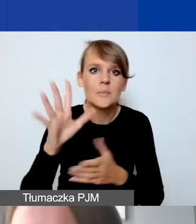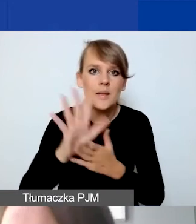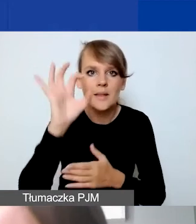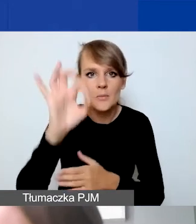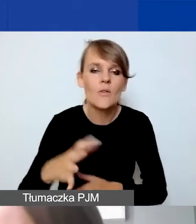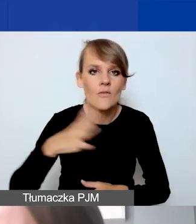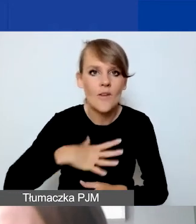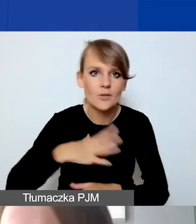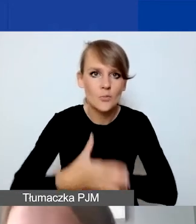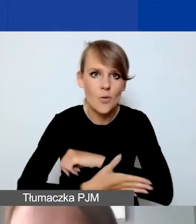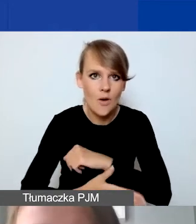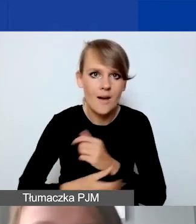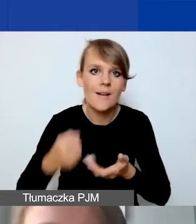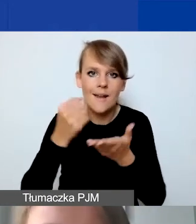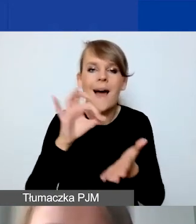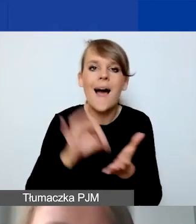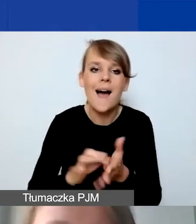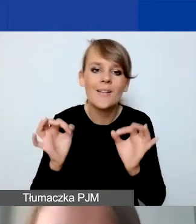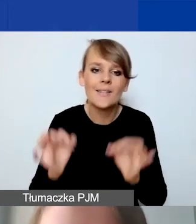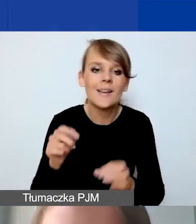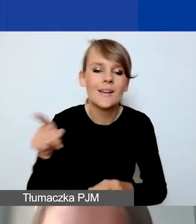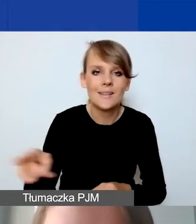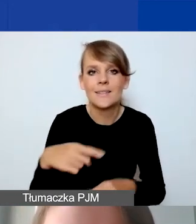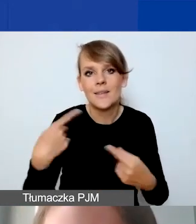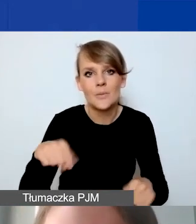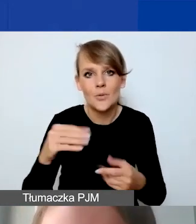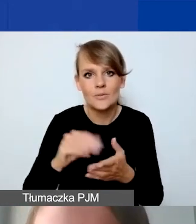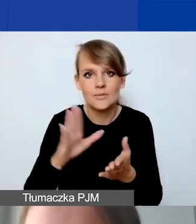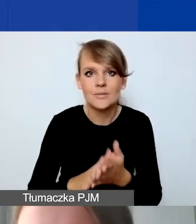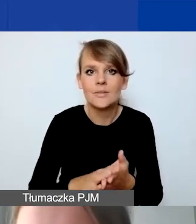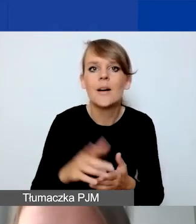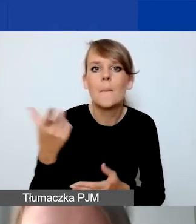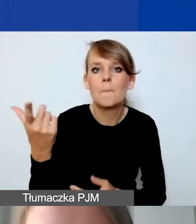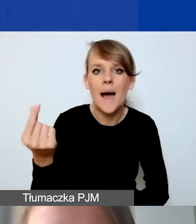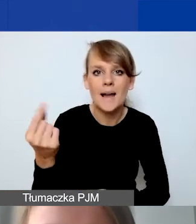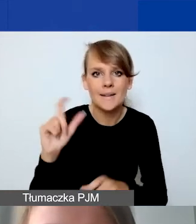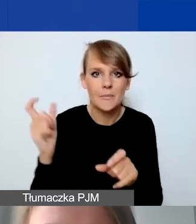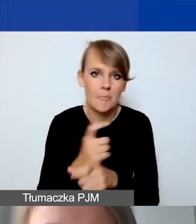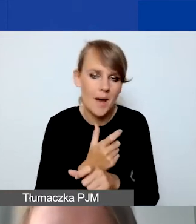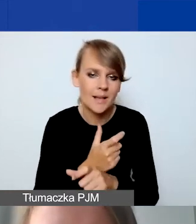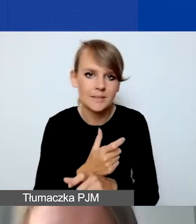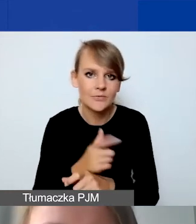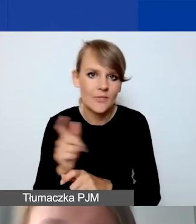ponieważ akurat w tym momencie nie określiliśmy partnera z Państw-Darczyńców.